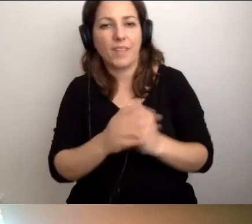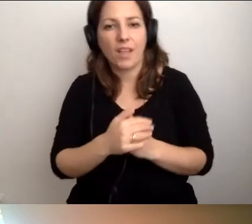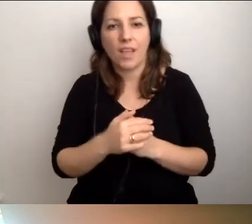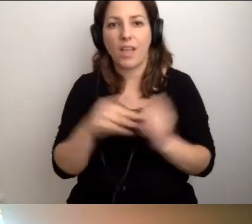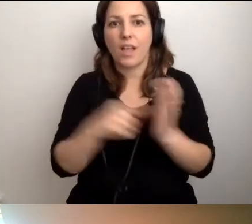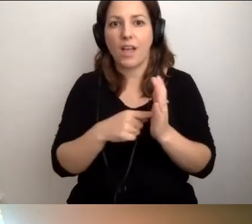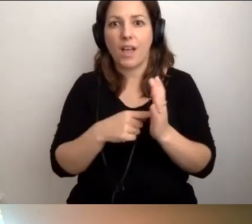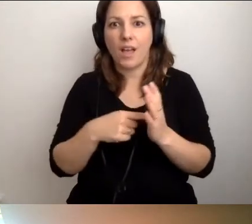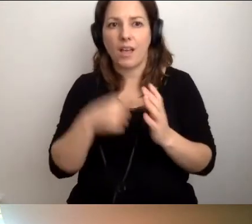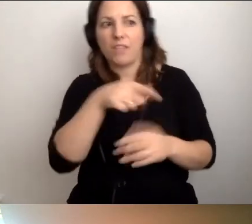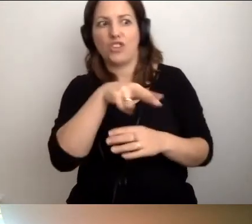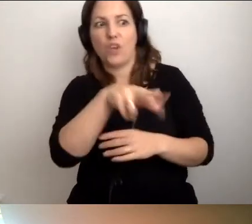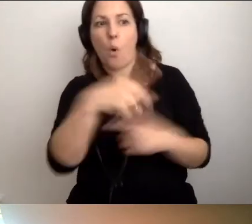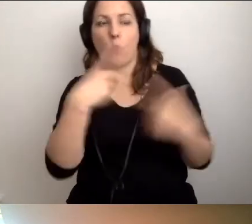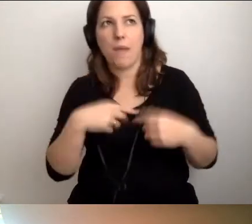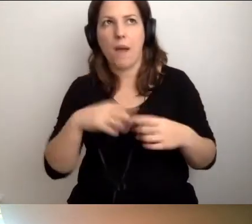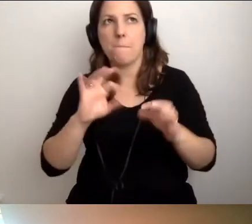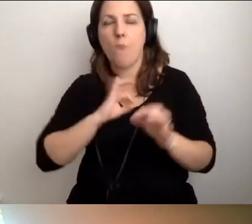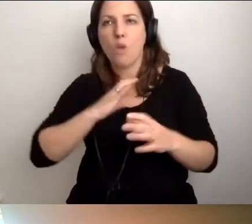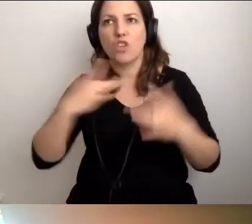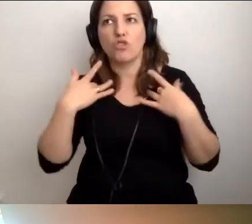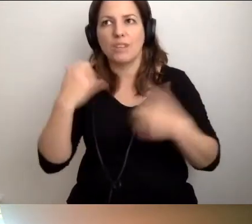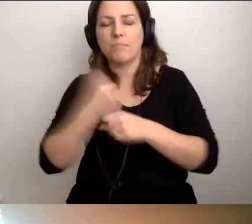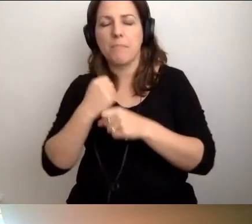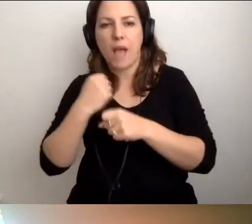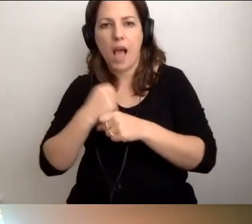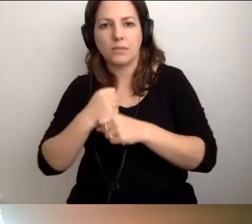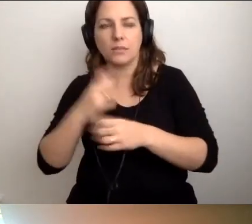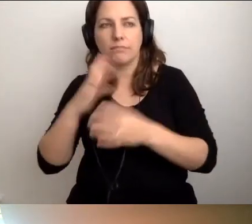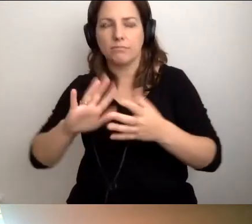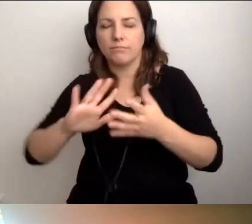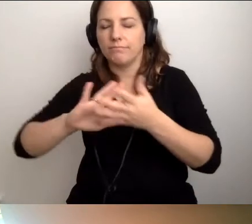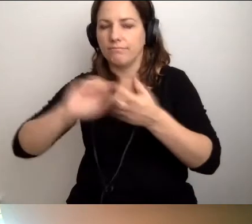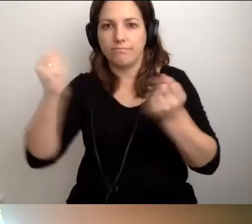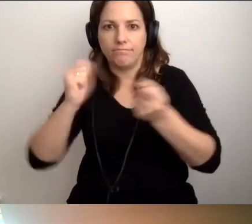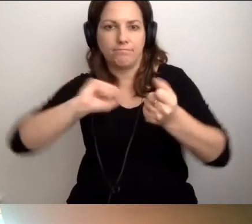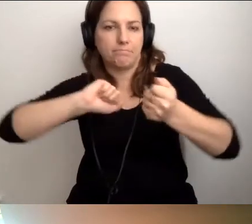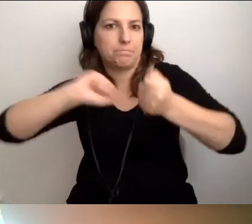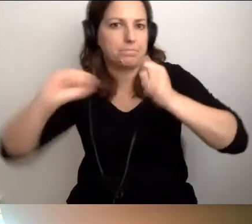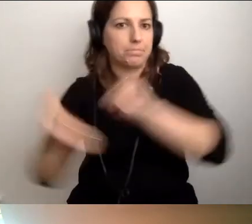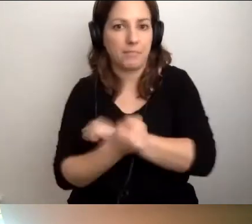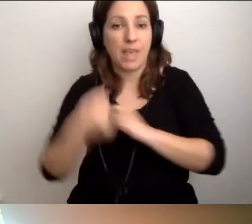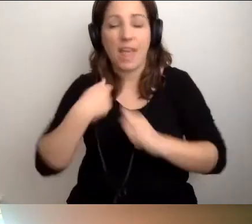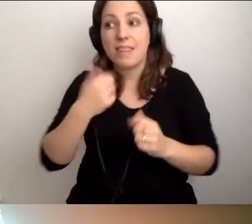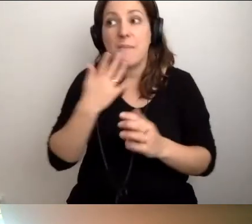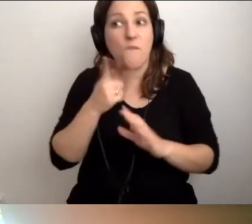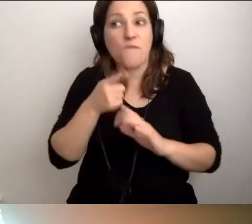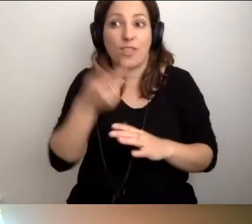Bo idzie ta osoba, przez którą moje życie w pracy zostało poddane rewolucji. Nie mówię, że tak, będzie. Mam nadzieję, że nie.